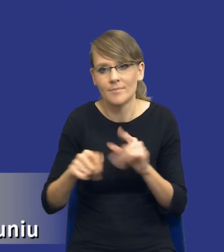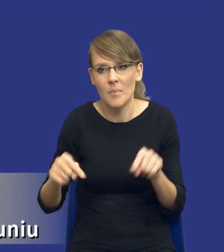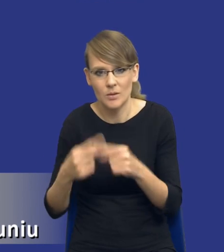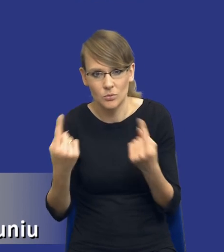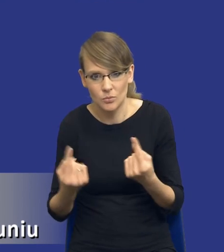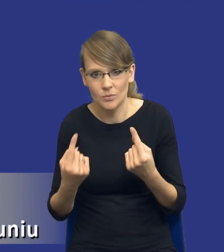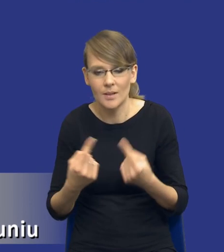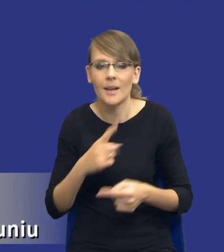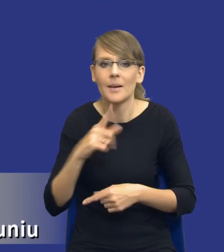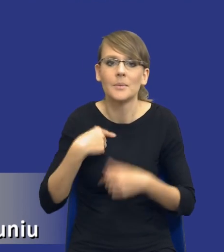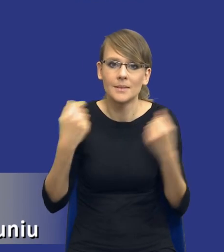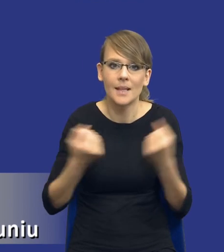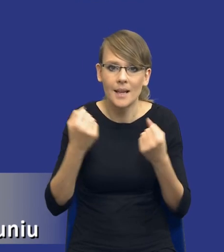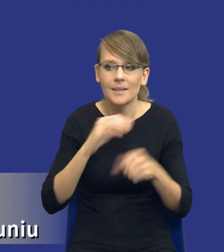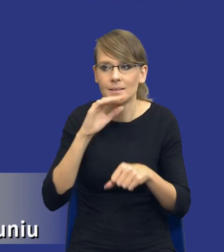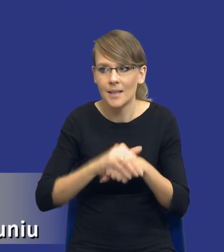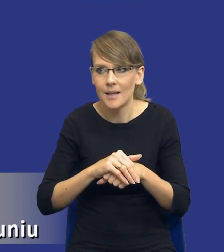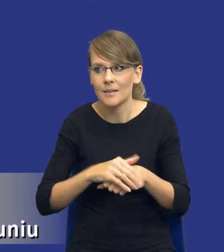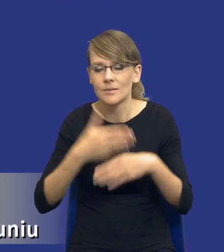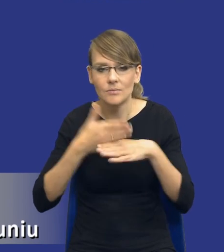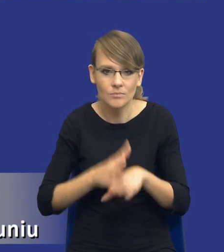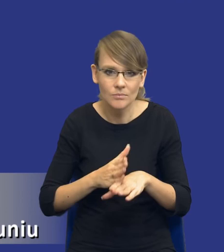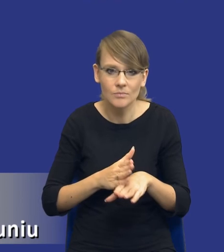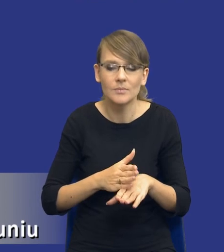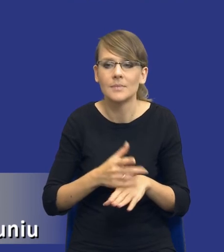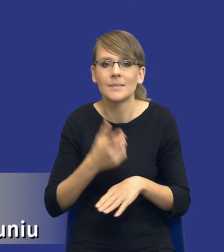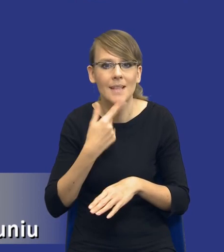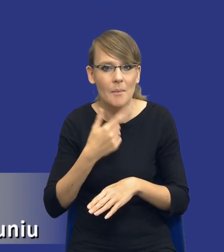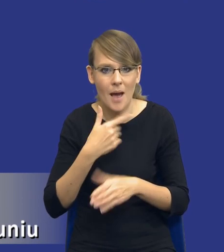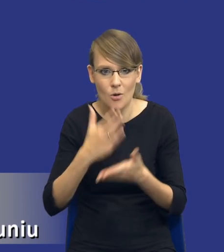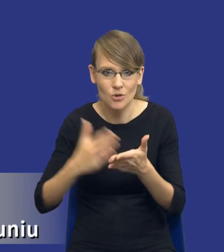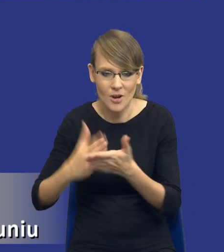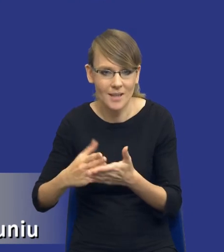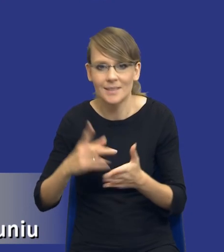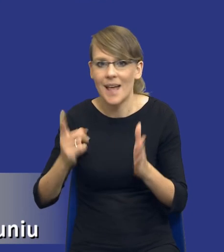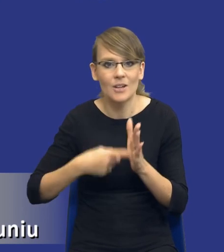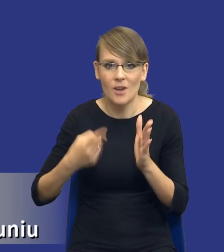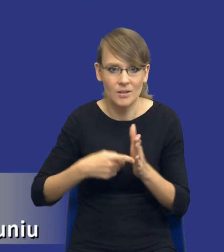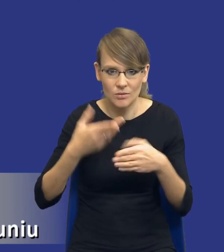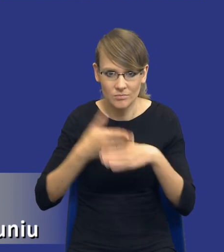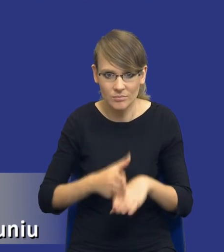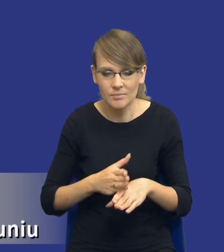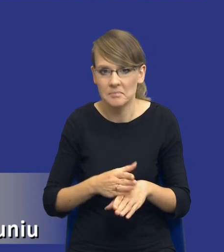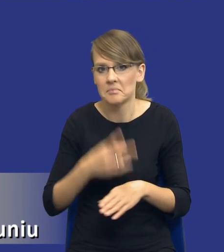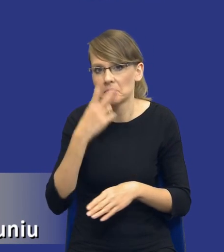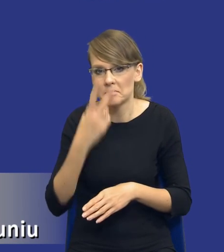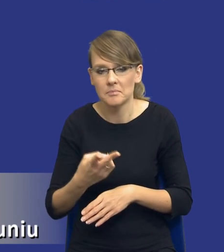Staramy się dzielić zamówienia na części, na zbyt małe części i zbyt często. Zwróćcie Państwo uwagę, że